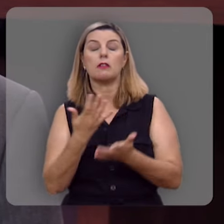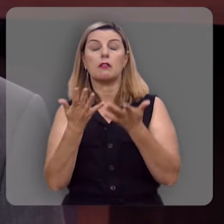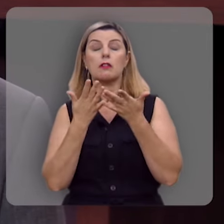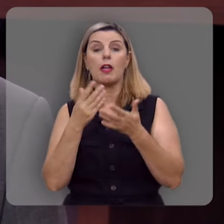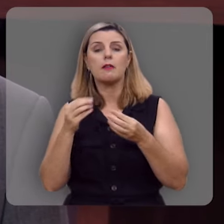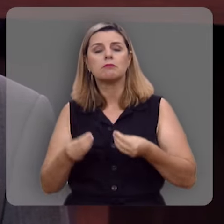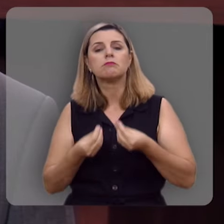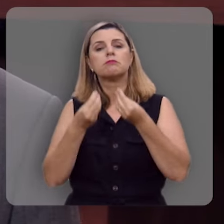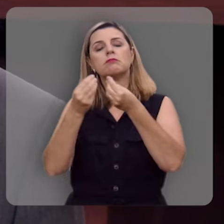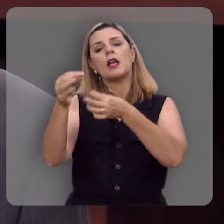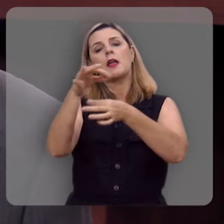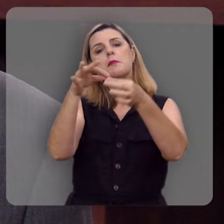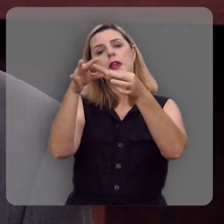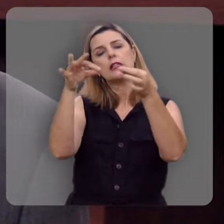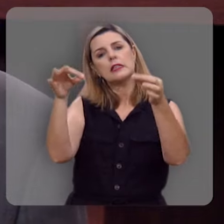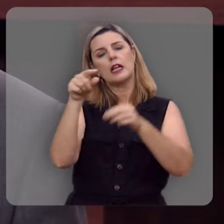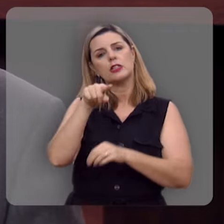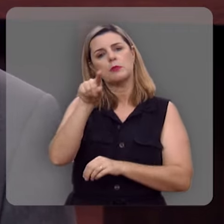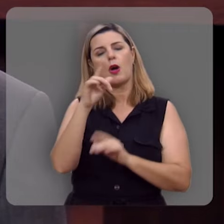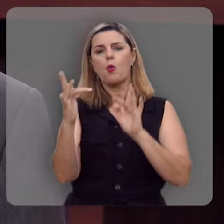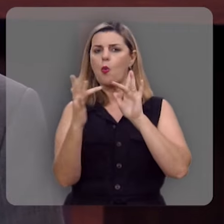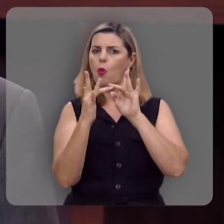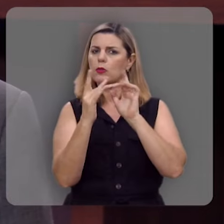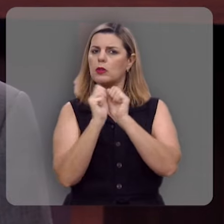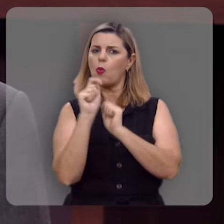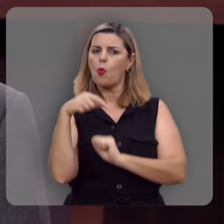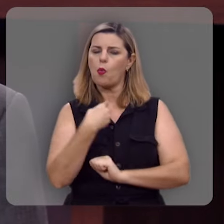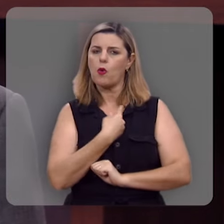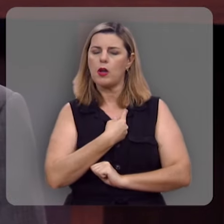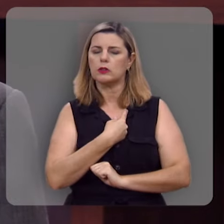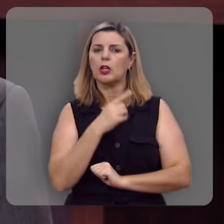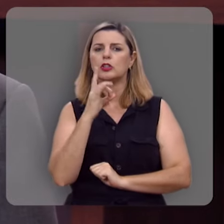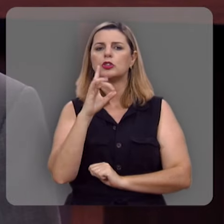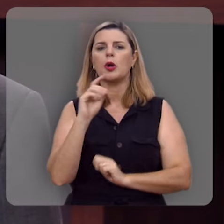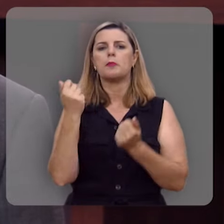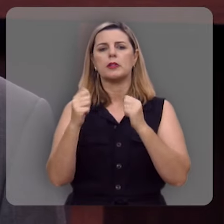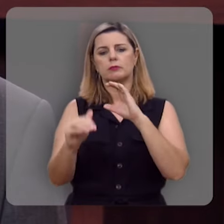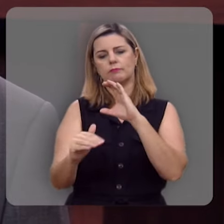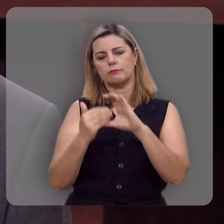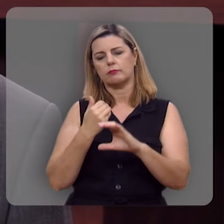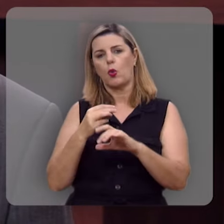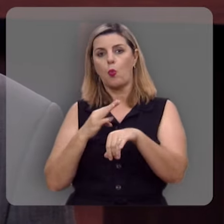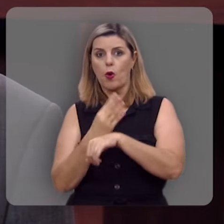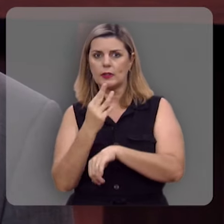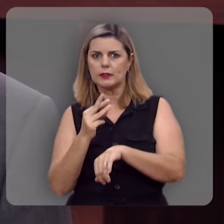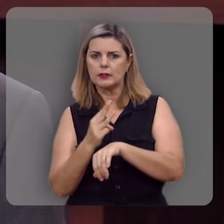de presentear você, entre em contato conosco, basta você mandar um whatsapp para o nosso